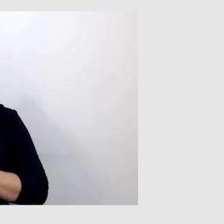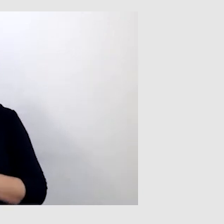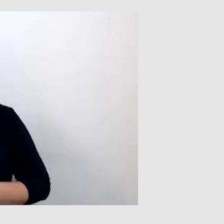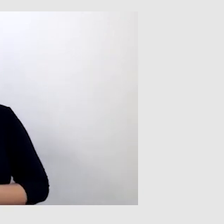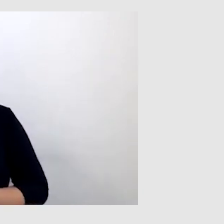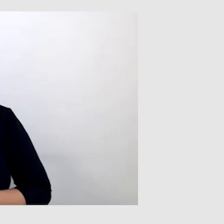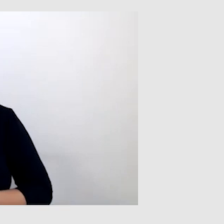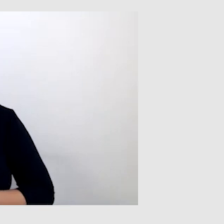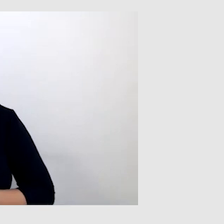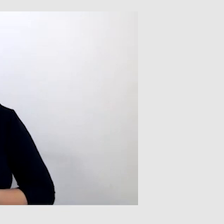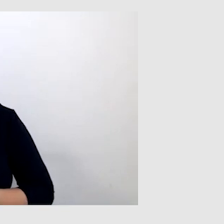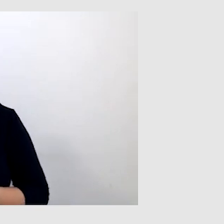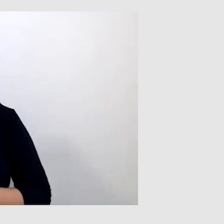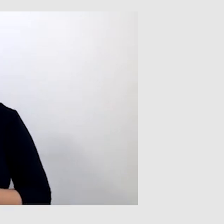Powiedz mi jeszcze, proszę,